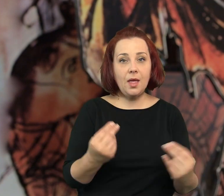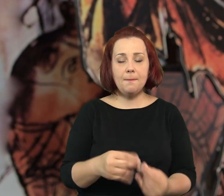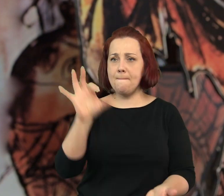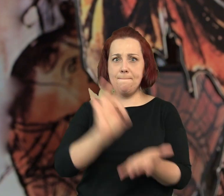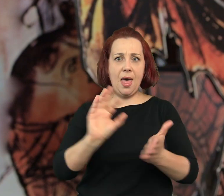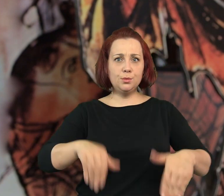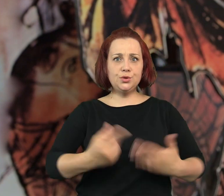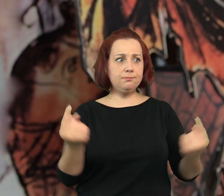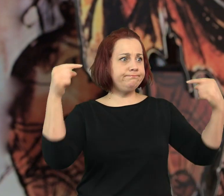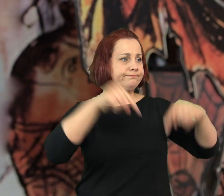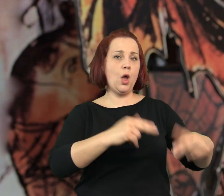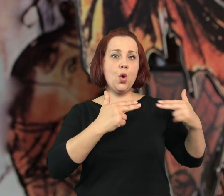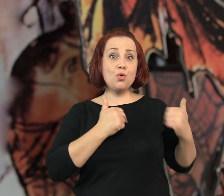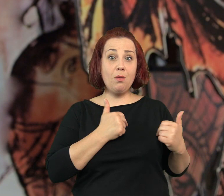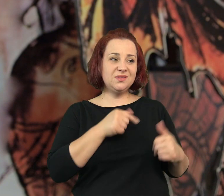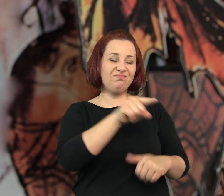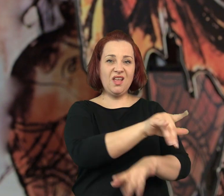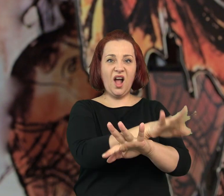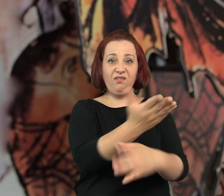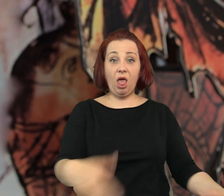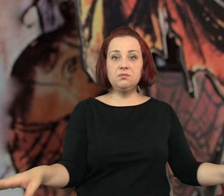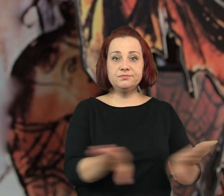Pewnego dnia przyszła jakaś komisja i lokal zamknięto.